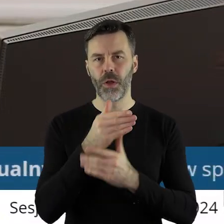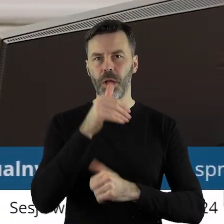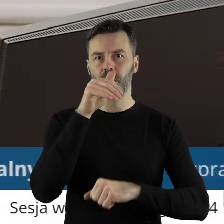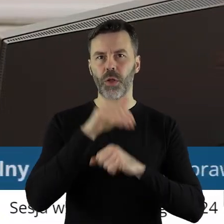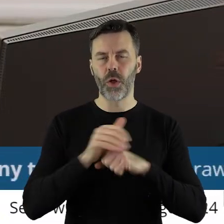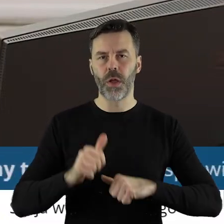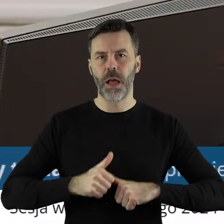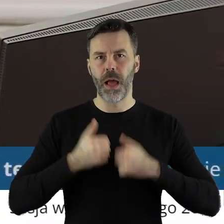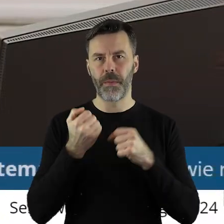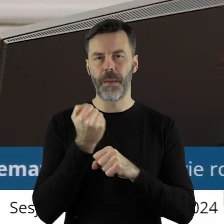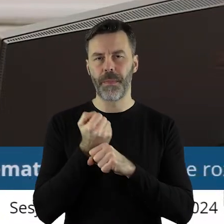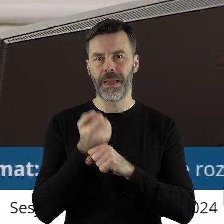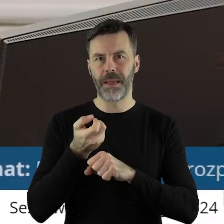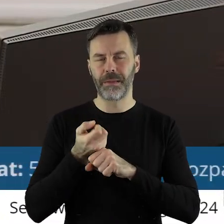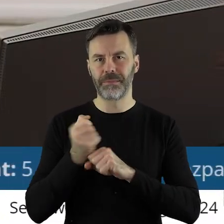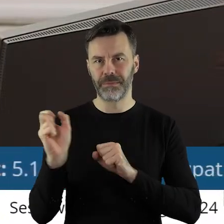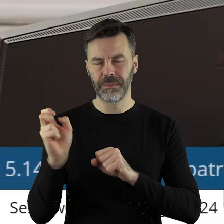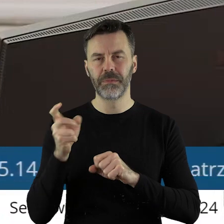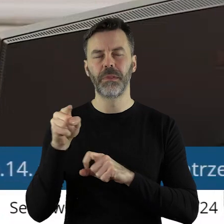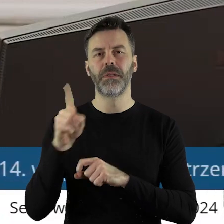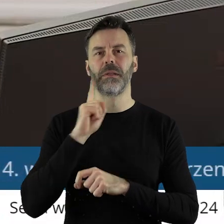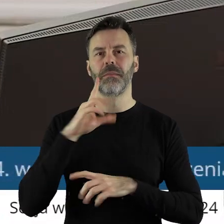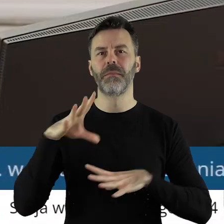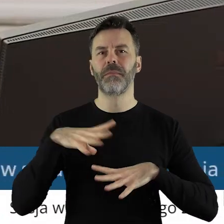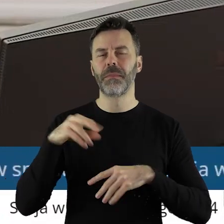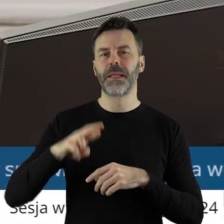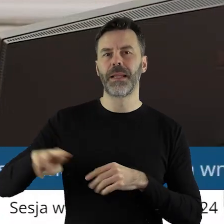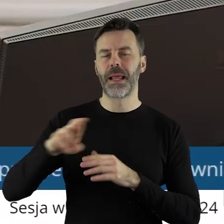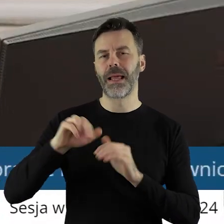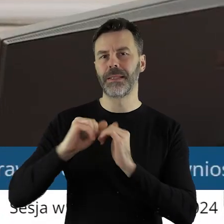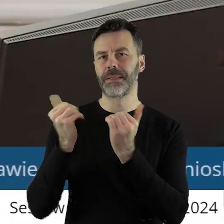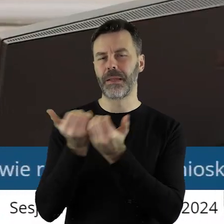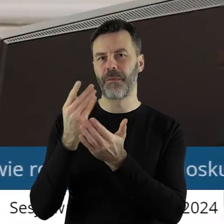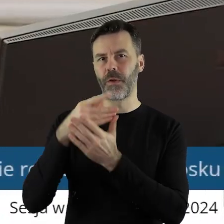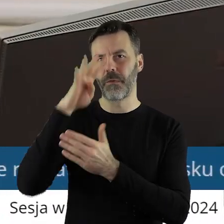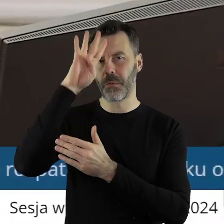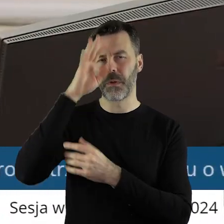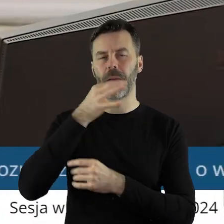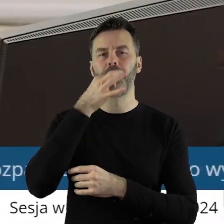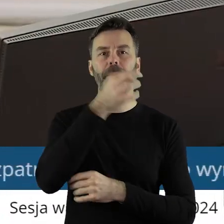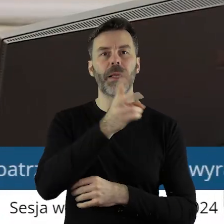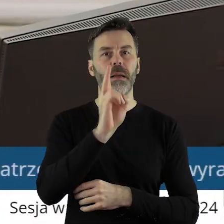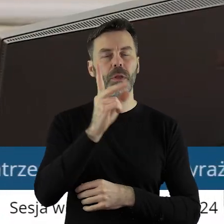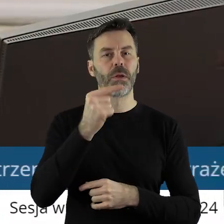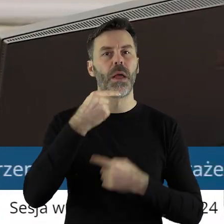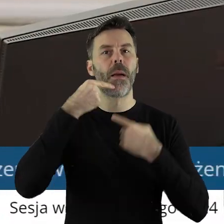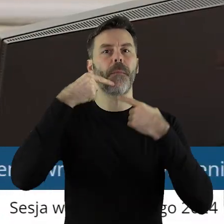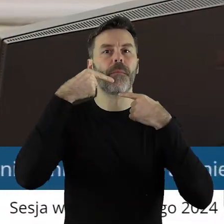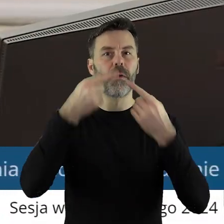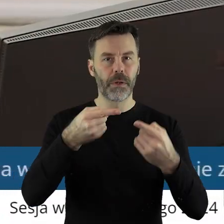na rozwiązanie stosunku pracy z radnym Sejmiku Województwa Łódzkiego. Czy ktoś z państwa radnych chciałby zabrać głos w tym punkcie?